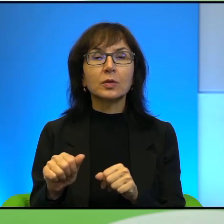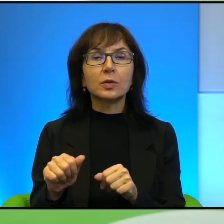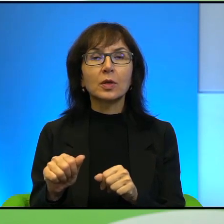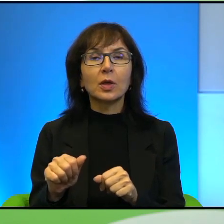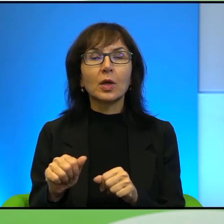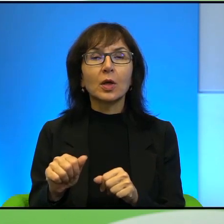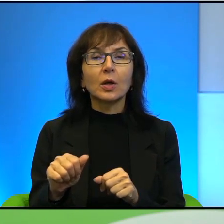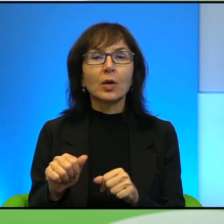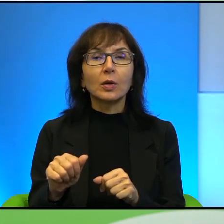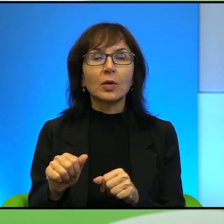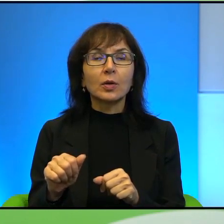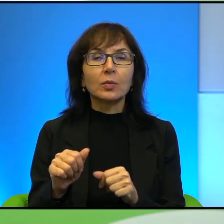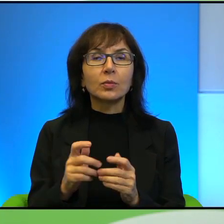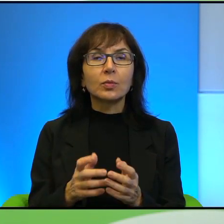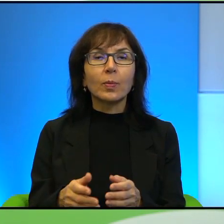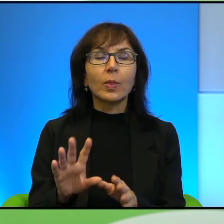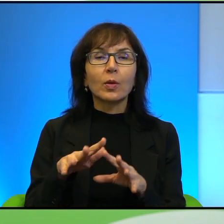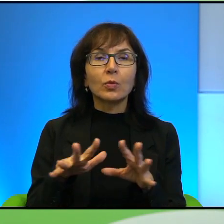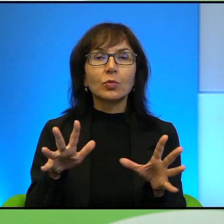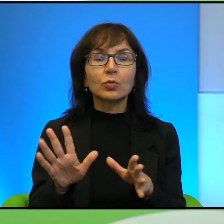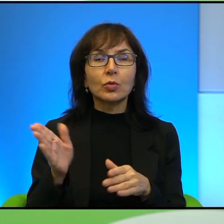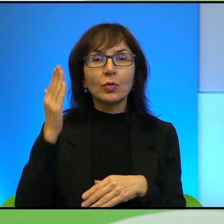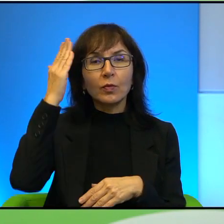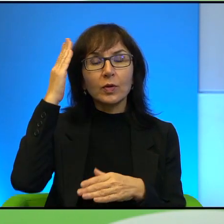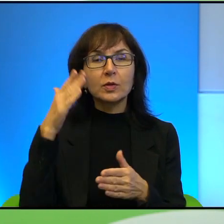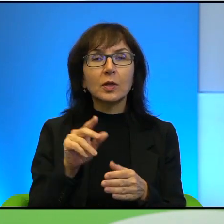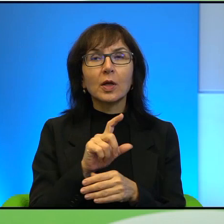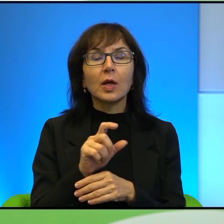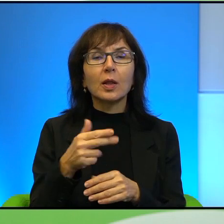to są kompendia wiedzy na temat tekstów kultury tak to nazwę,